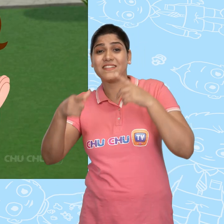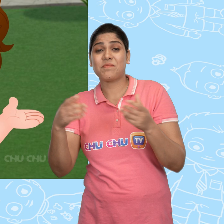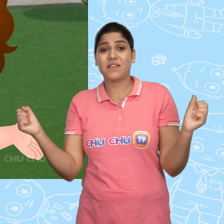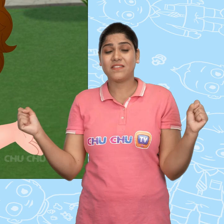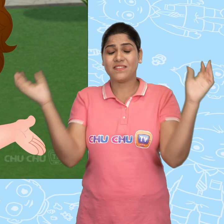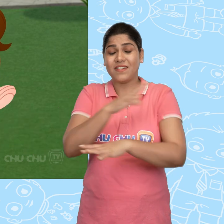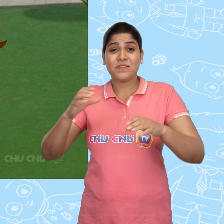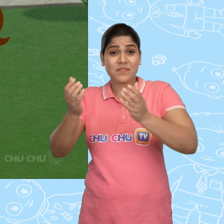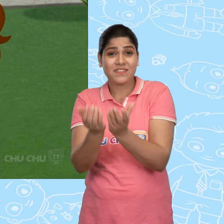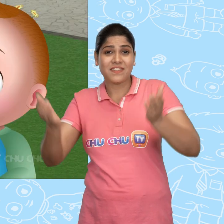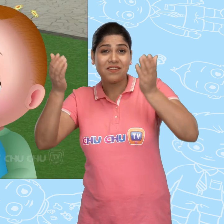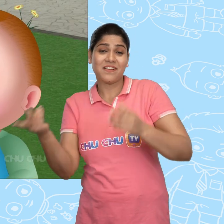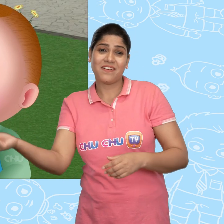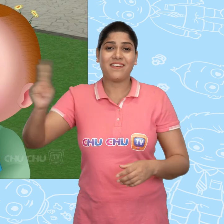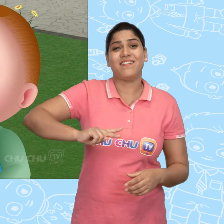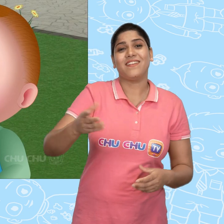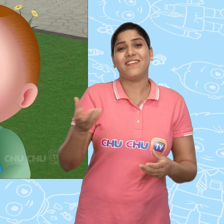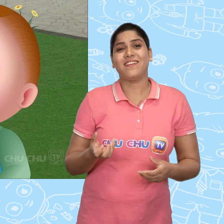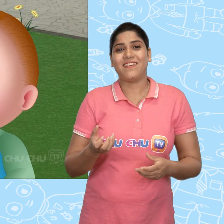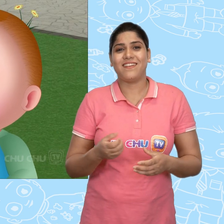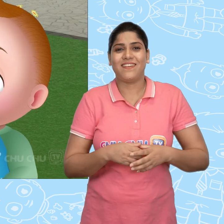जिसमें Jack ने अपना जादुई कटोरा वापस ले लिया